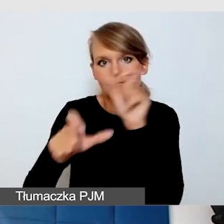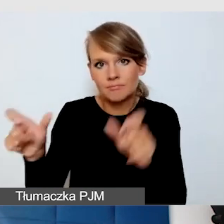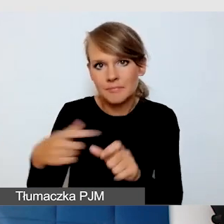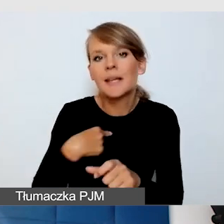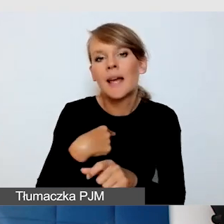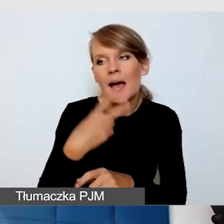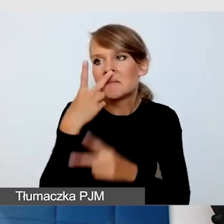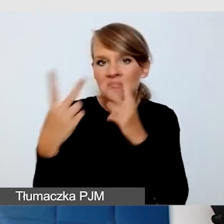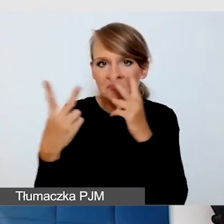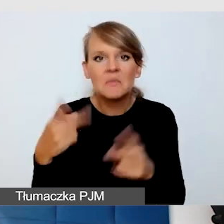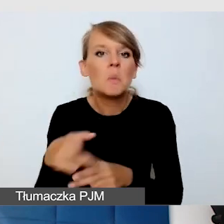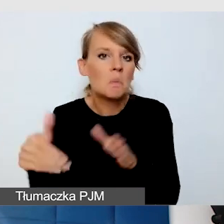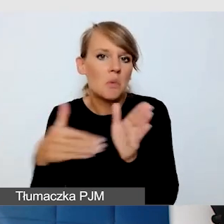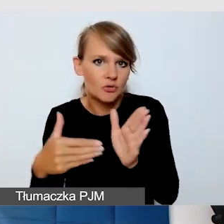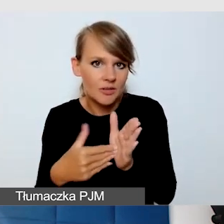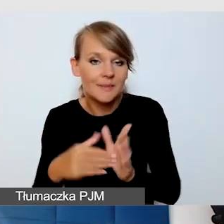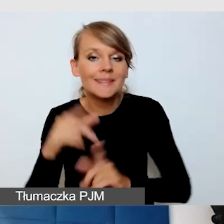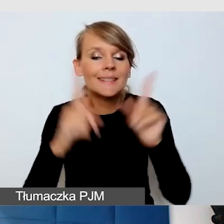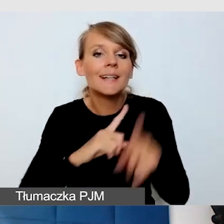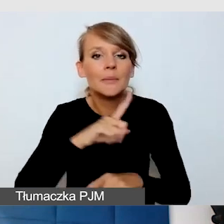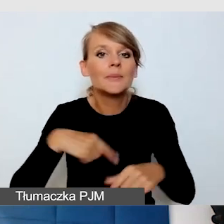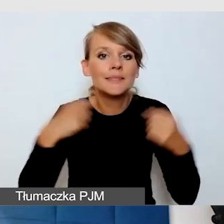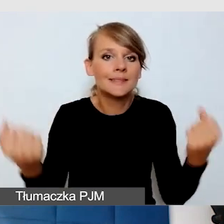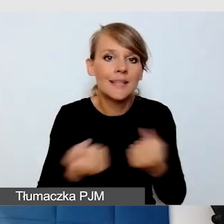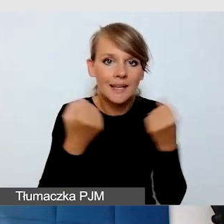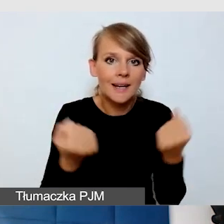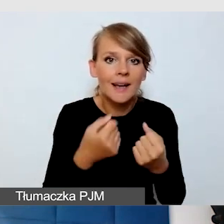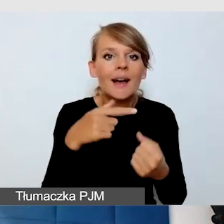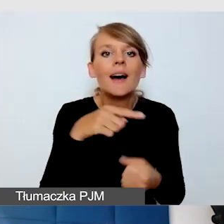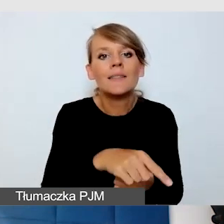czasami właśnie staramy się, że na urządzeniach mobilnych te osoby mają dostęp